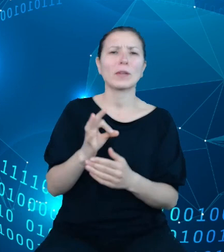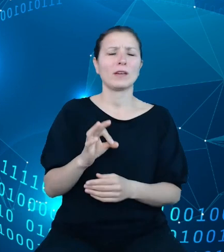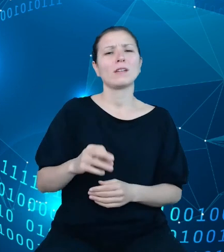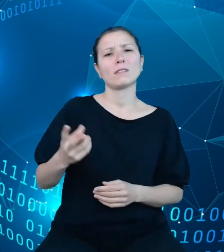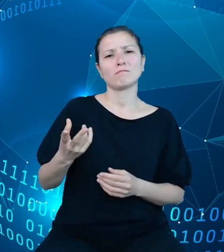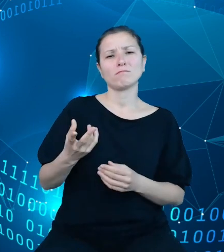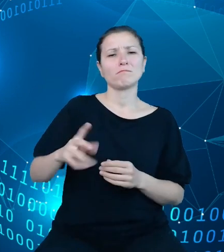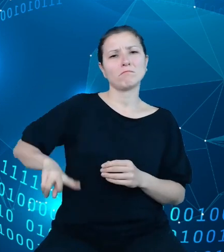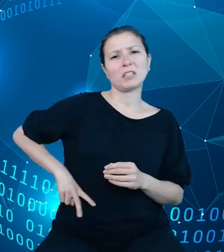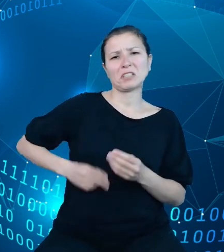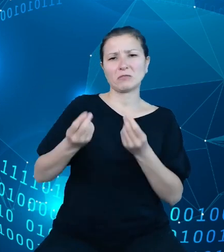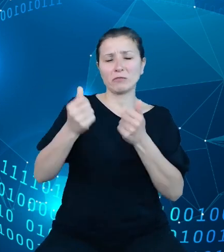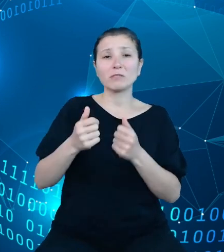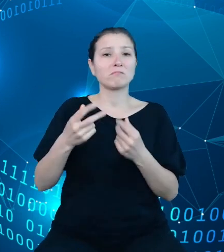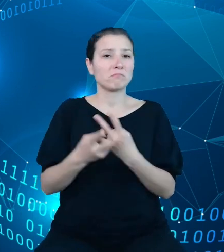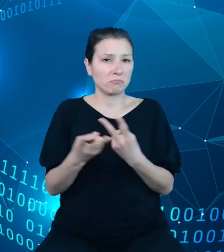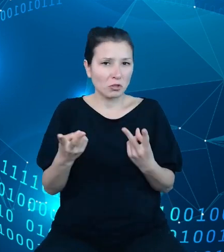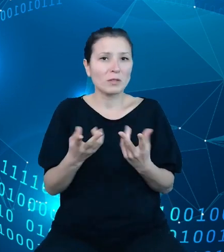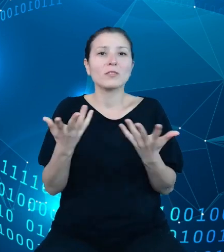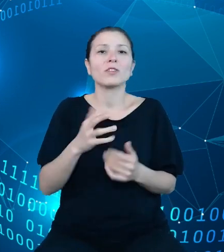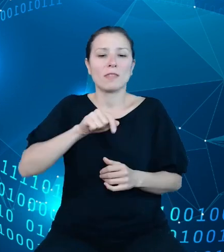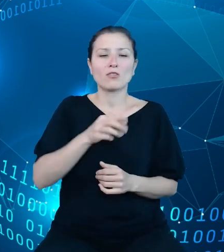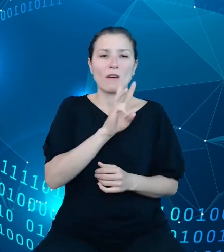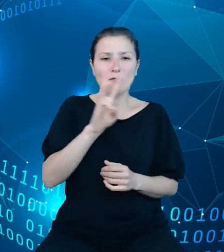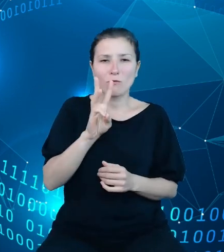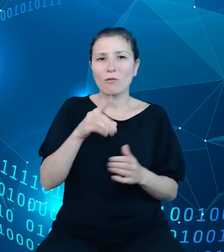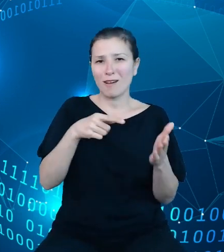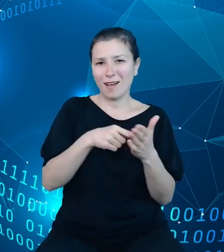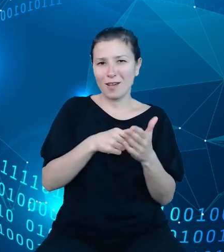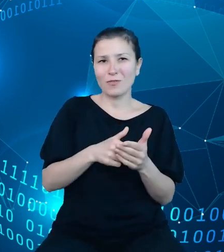stronie internetowej, a które oczywiście będą w stanie skomunikować